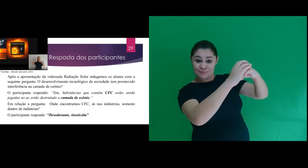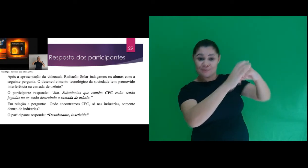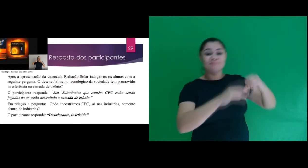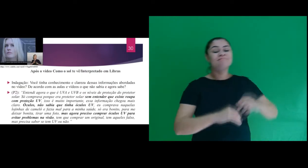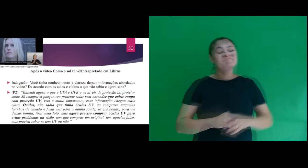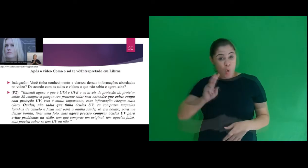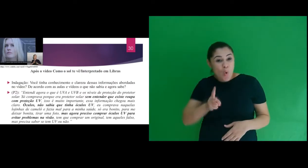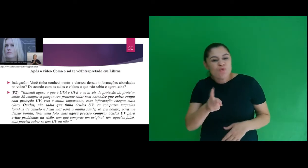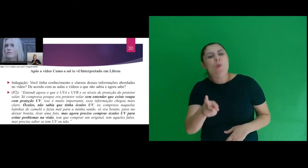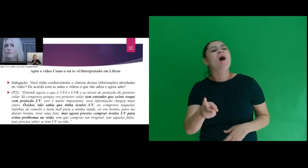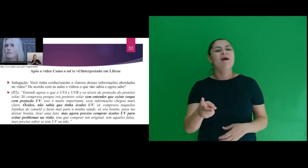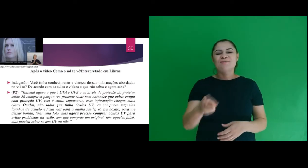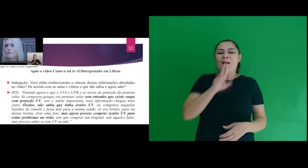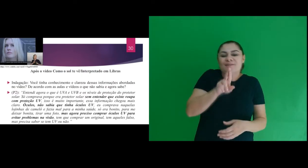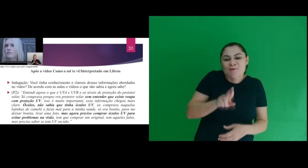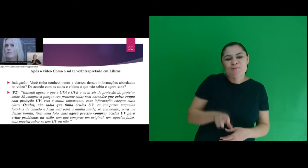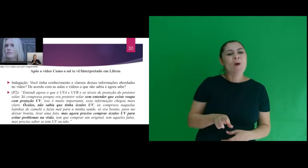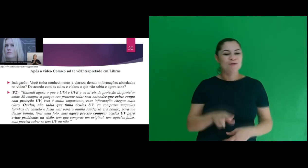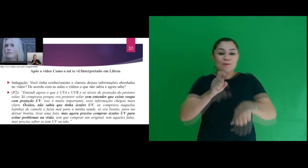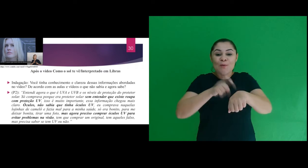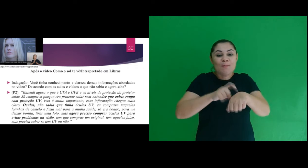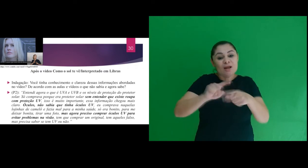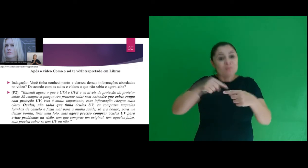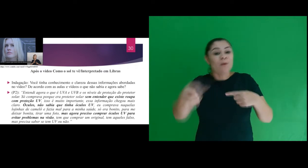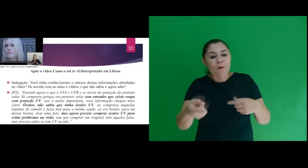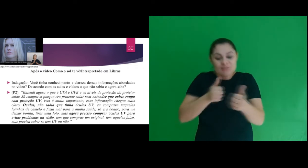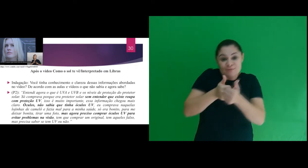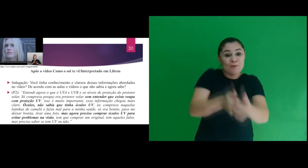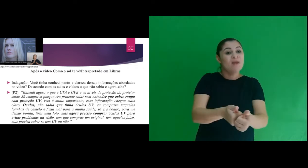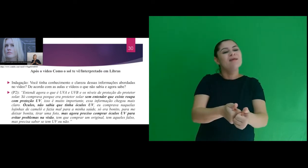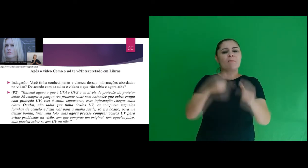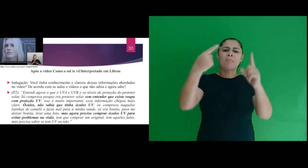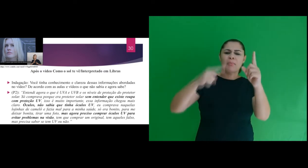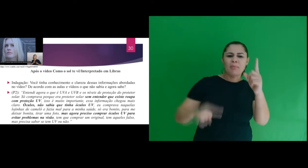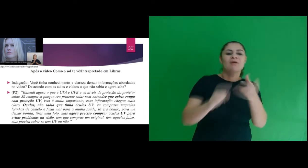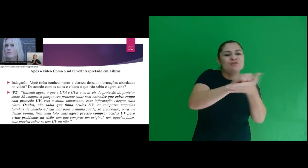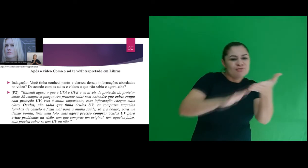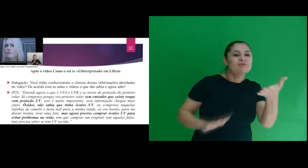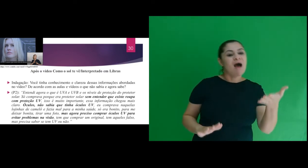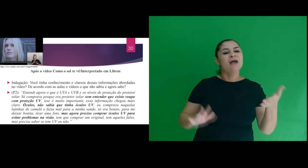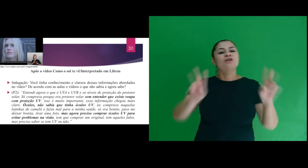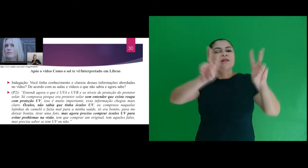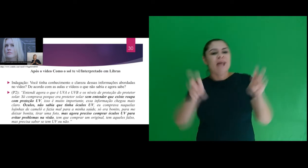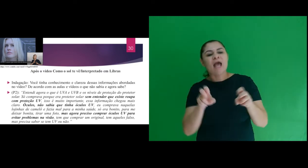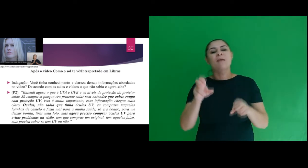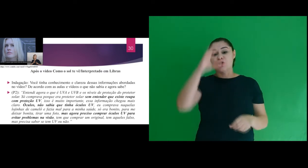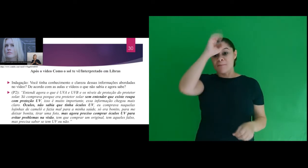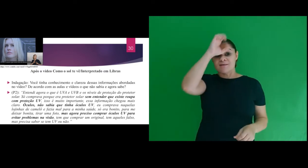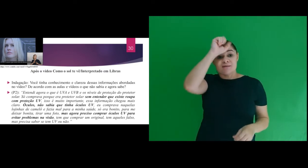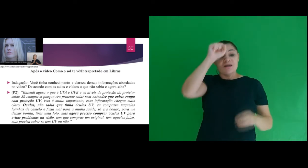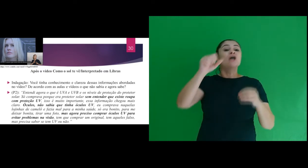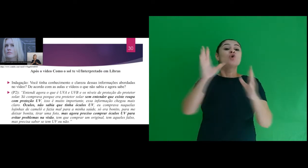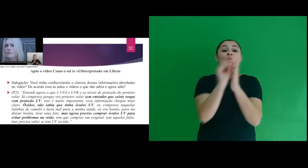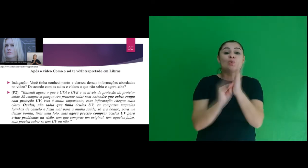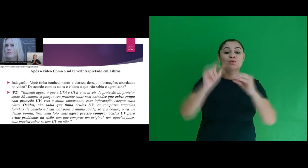Continuando nos resultados, em outro momento da sequência de atividades sobre a aprendizagem do